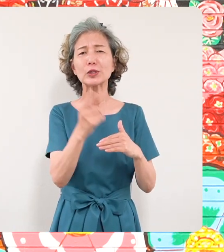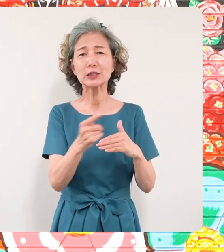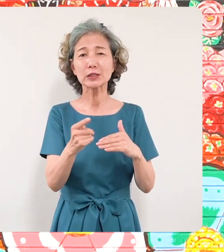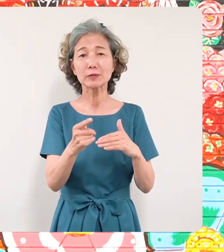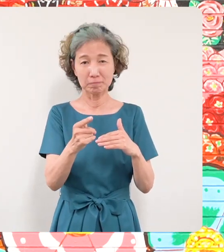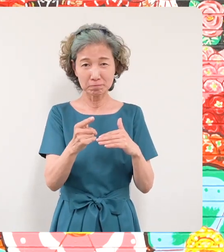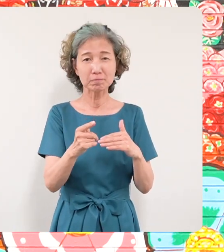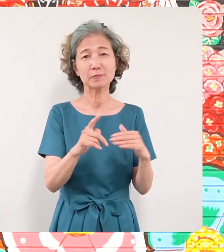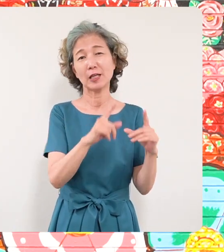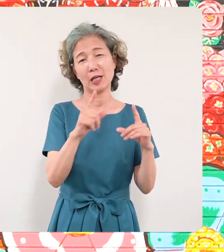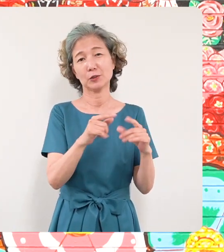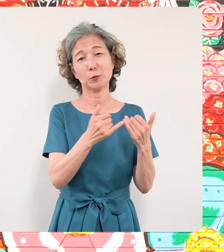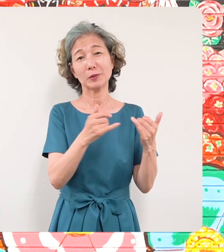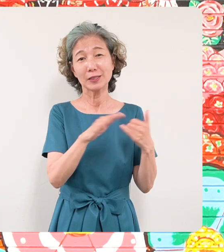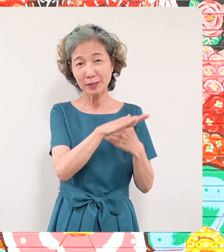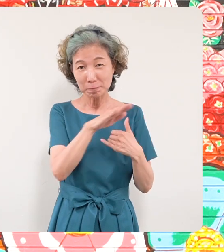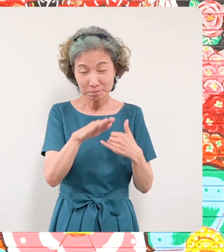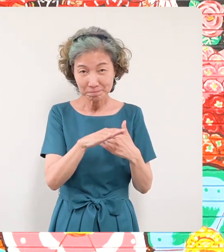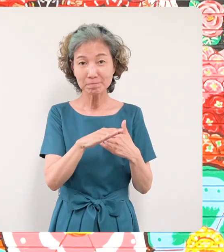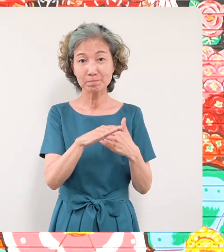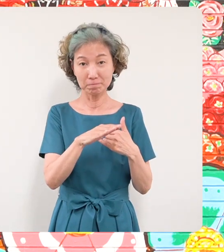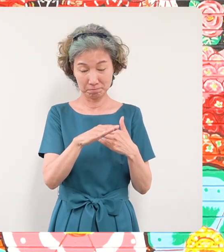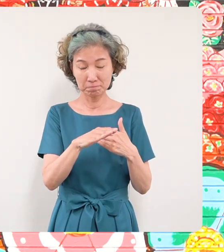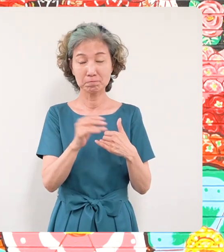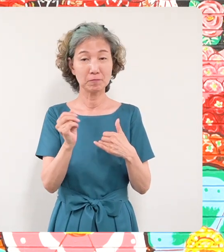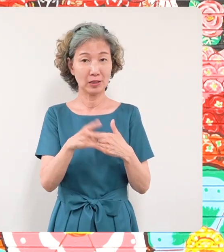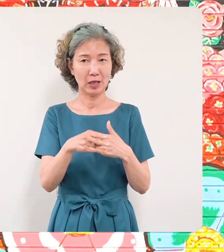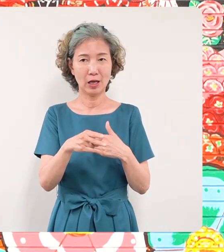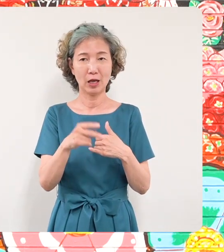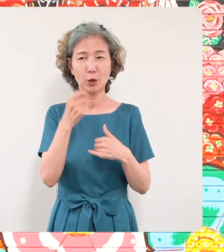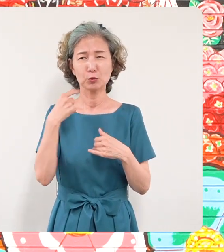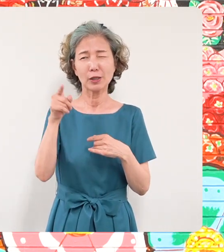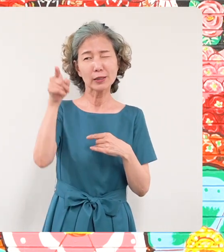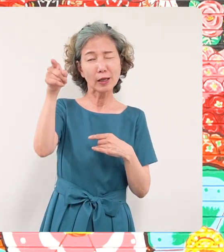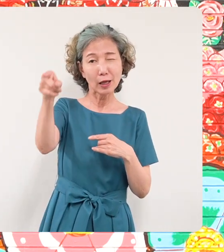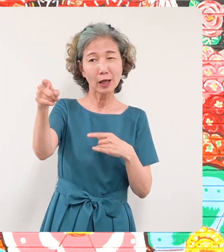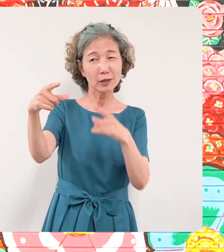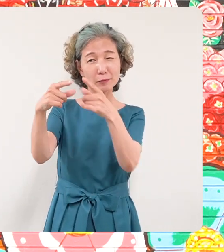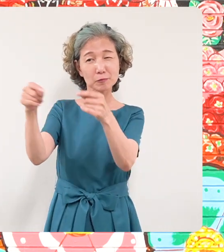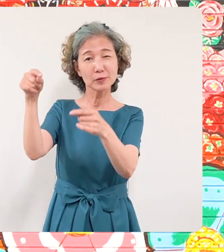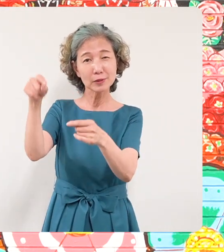けれどもそういった皆さんにそして 8000キロ離れたウクライナの皆さん